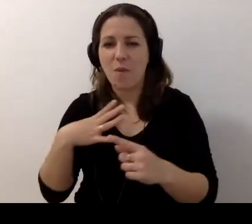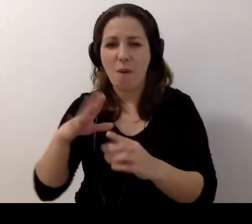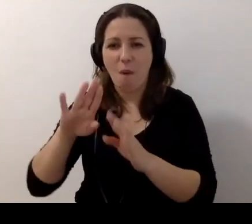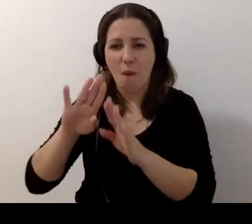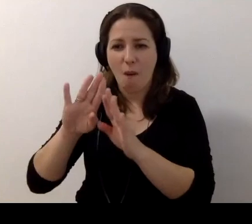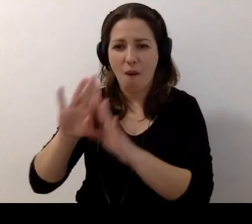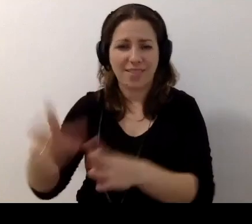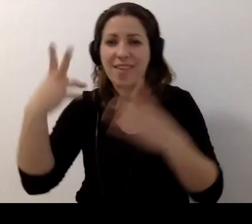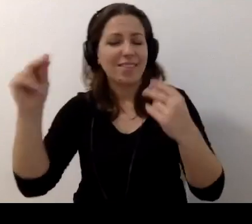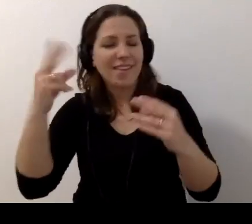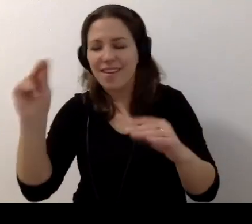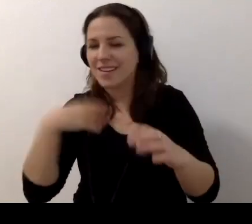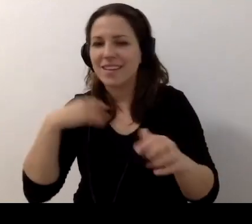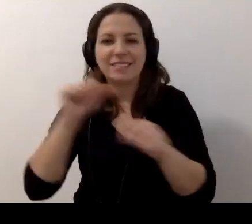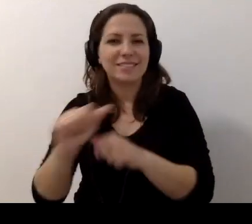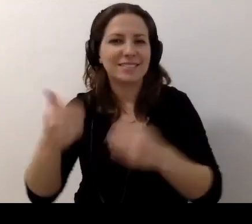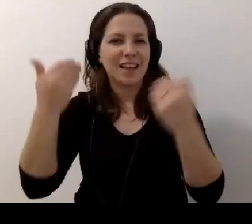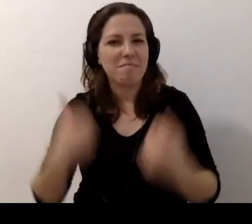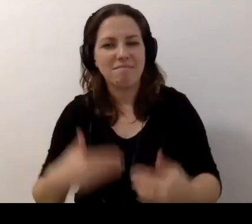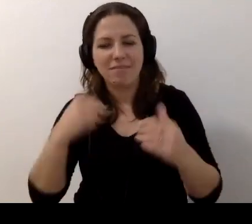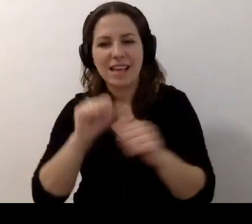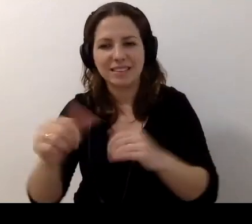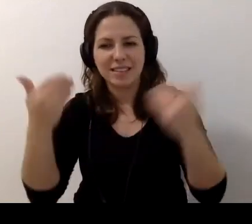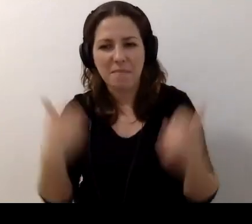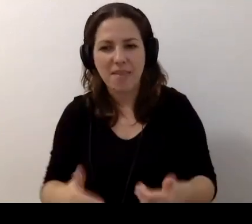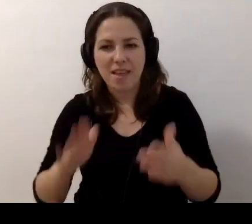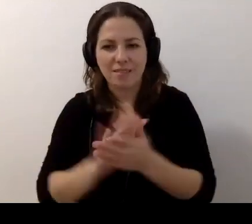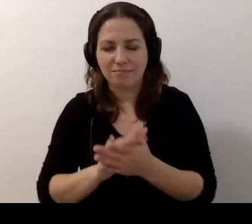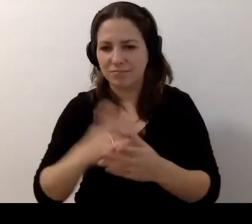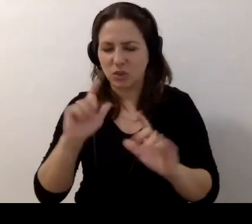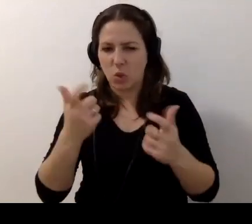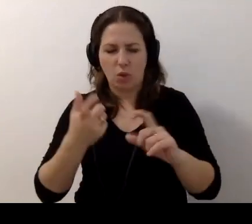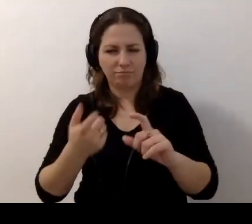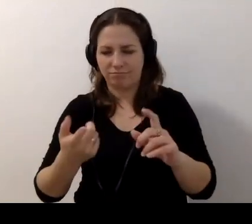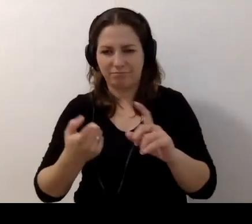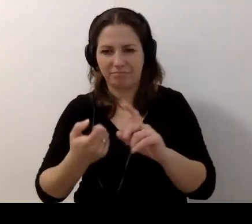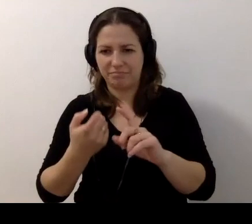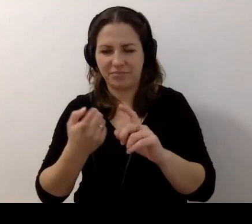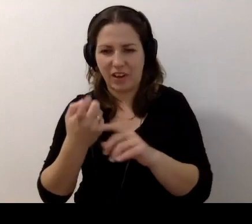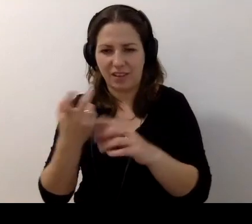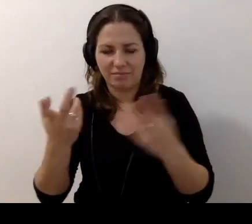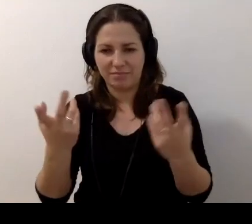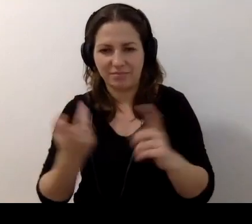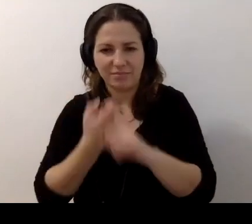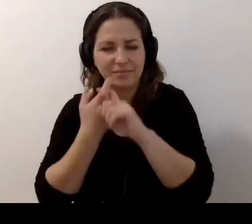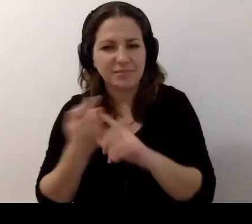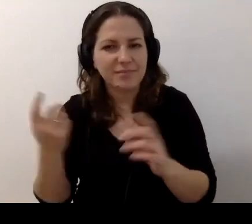MAŁGORZATA: Jestem, jestem. To mnie wyrzuciło? Marta, proszę, przywróć mi wideo.